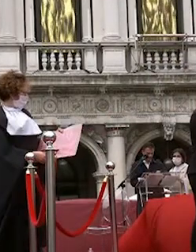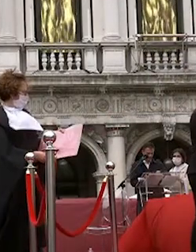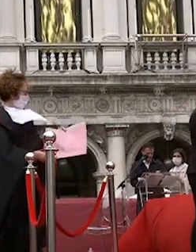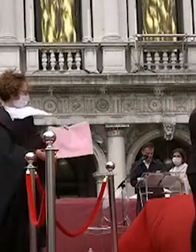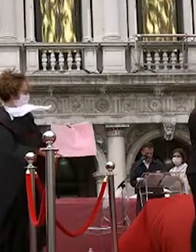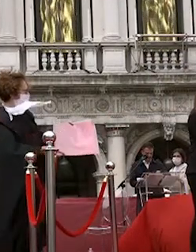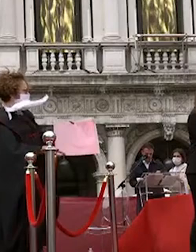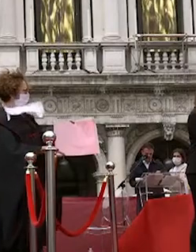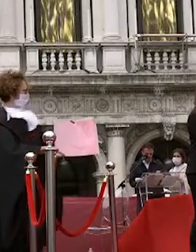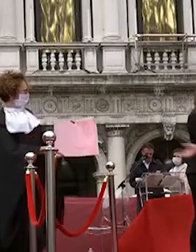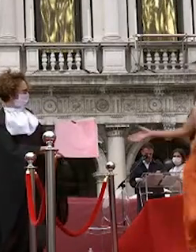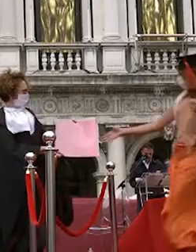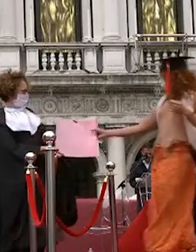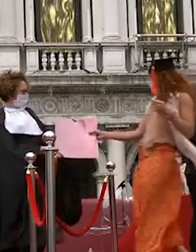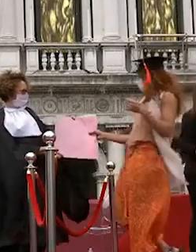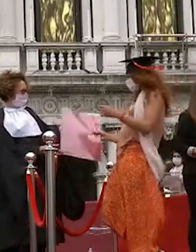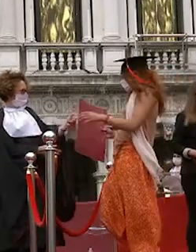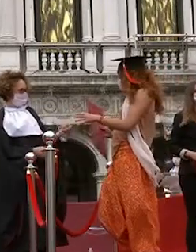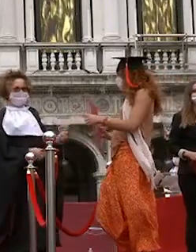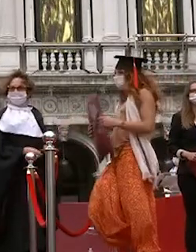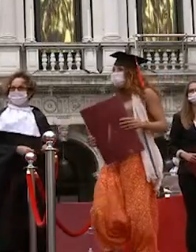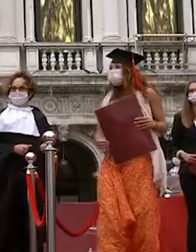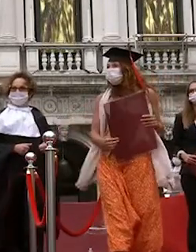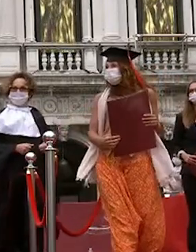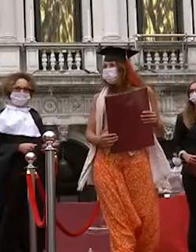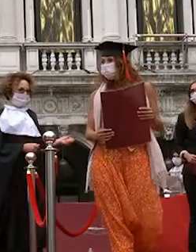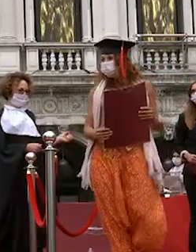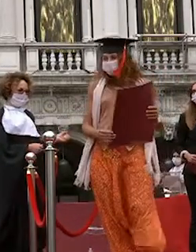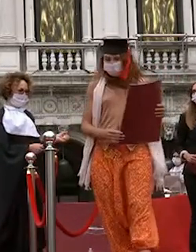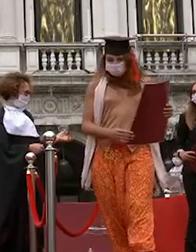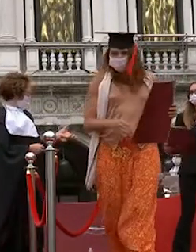martina cruz all in michele paul cannes